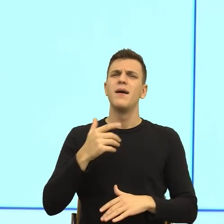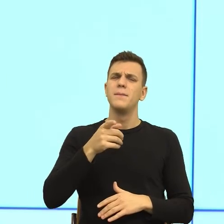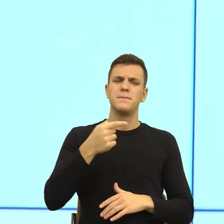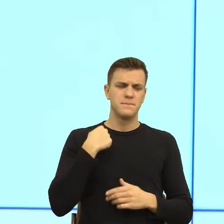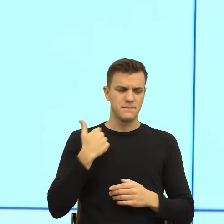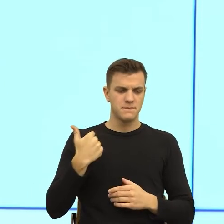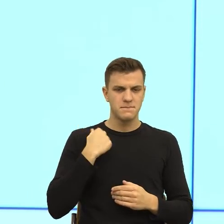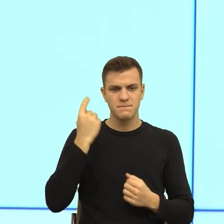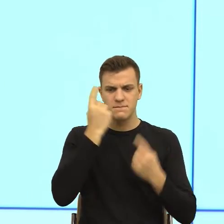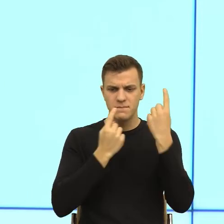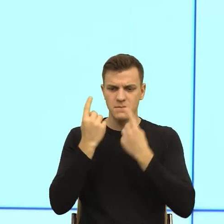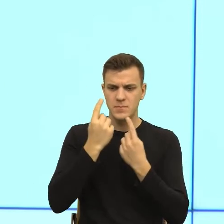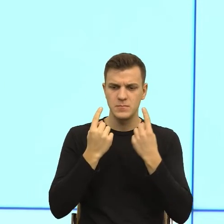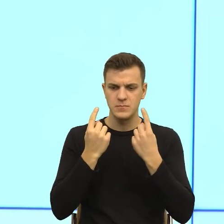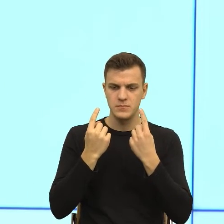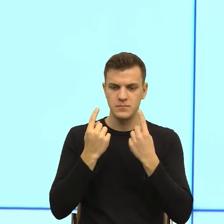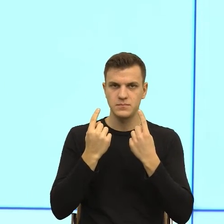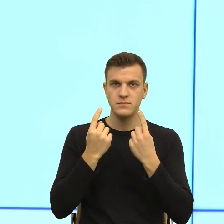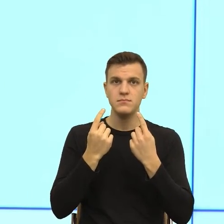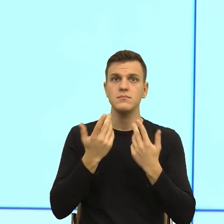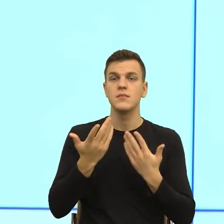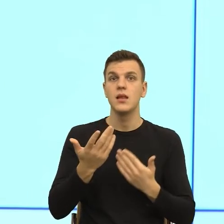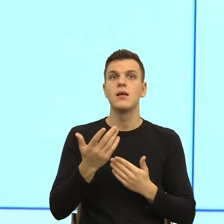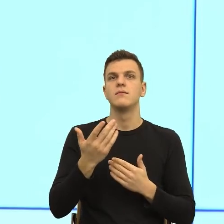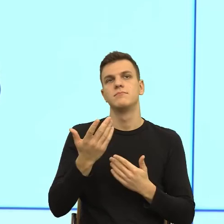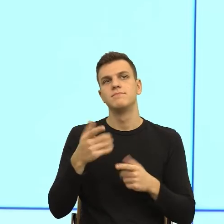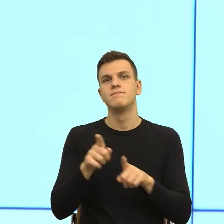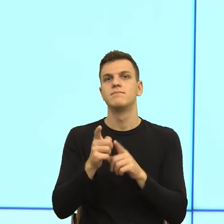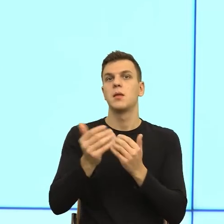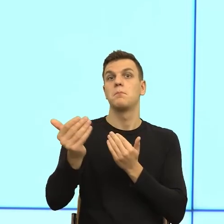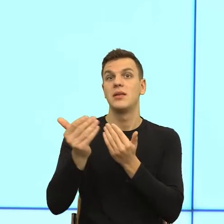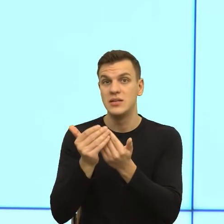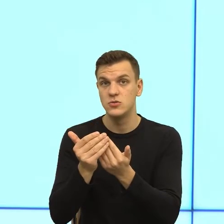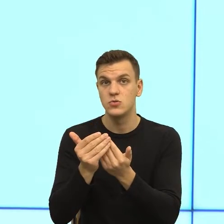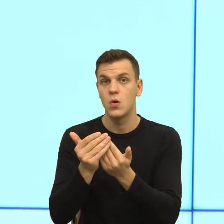czy już jest za blisko, czy jeszcze jest za daleko, czy to jest po prostu kwestia takiej codziennej praktyki urzędnika, który